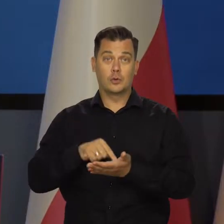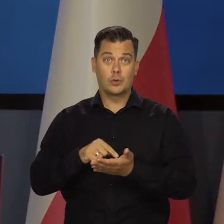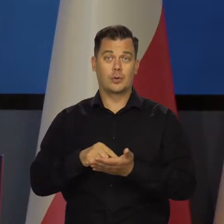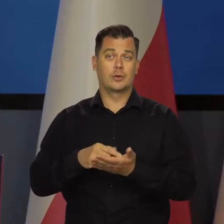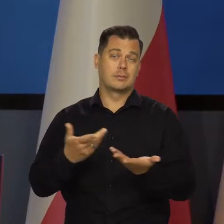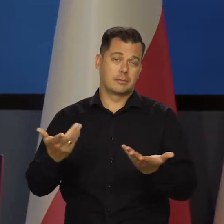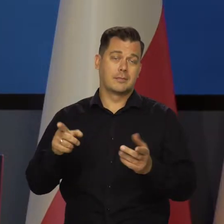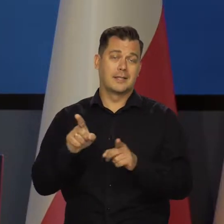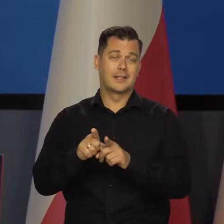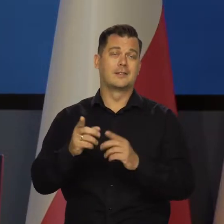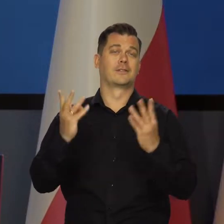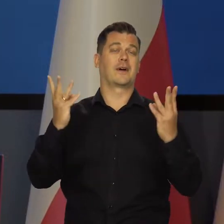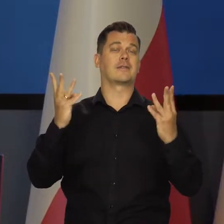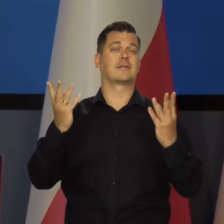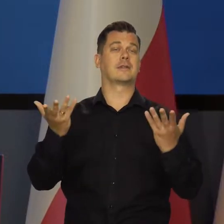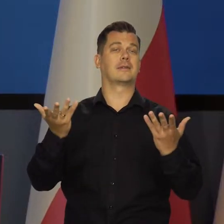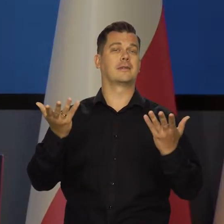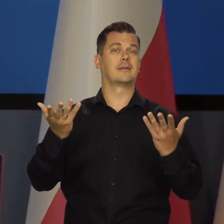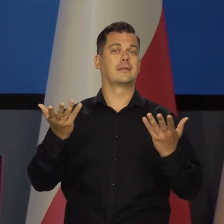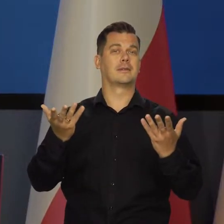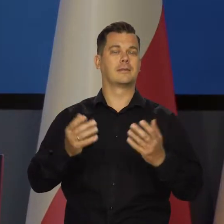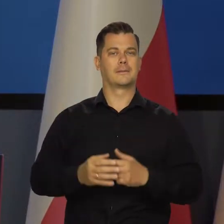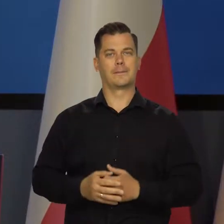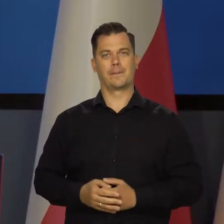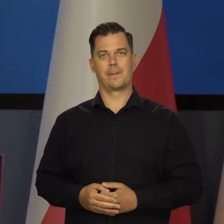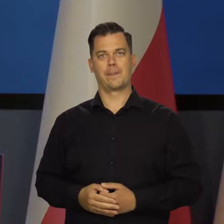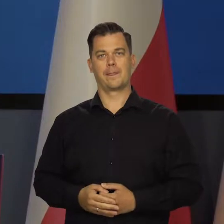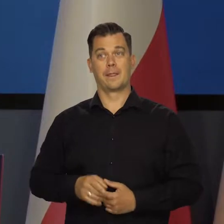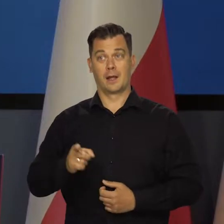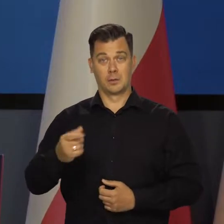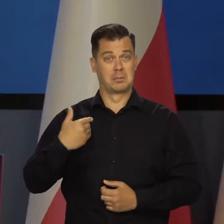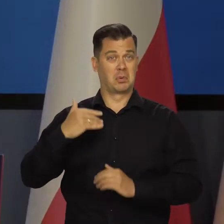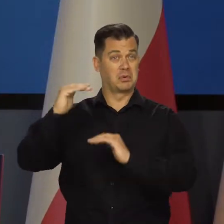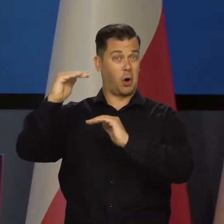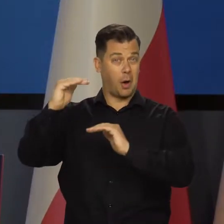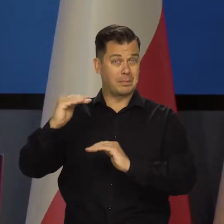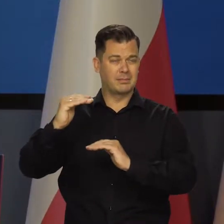i co ma też istotne znaczenie, byłaby niższa, ona spadło niewiele,